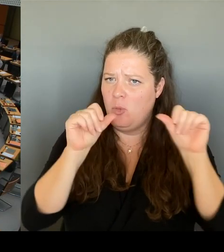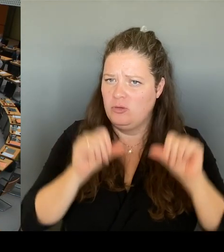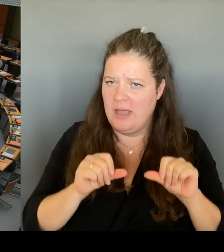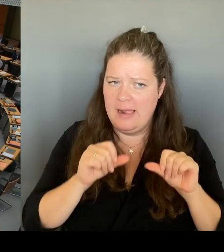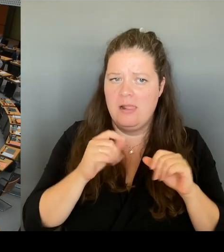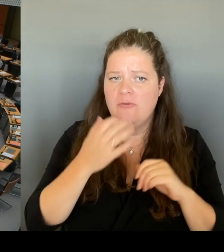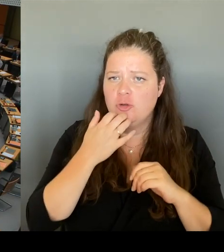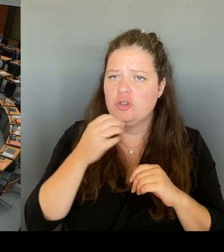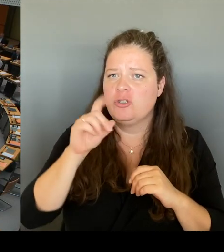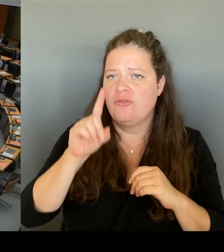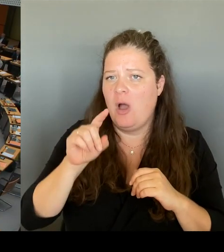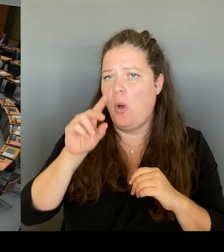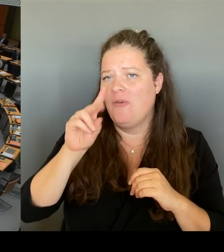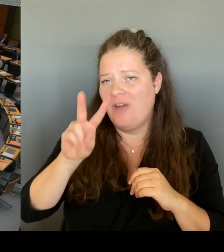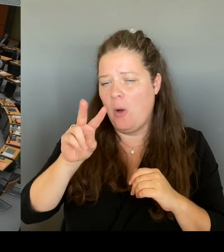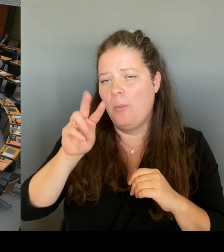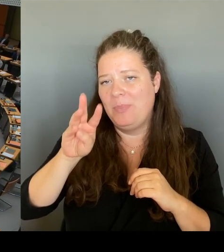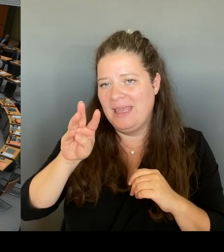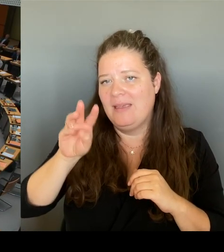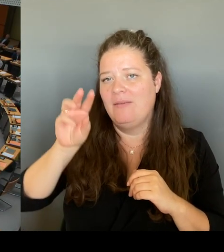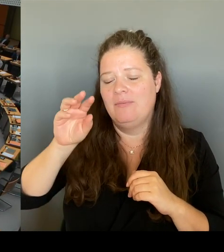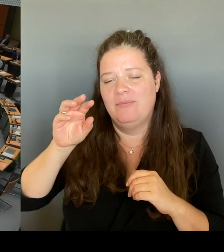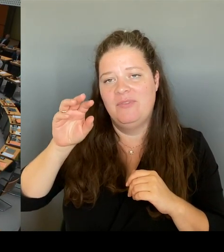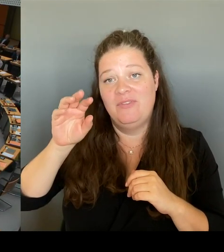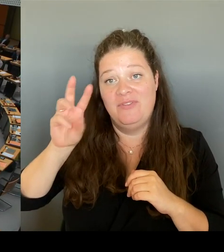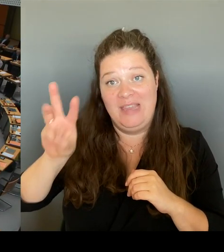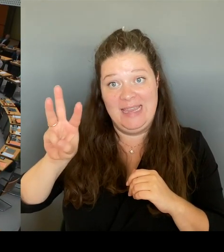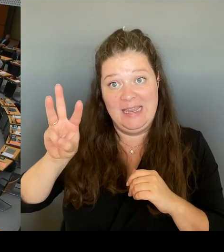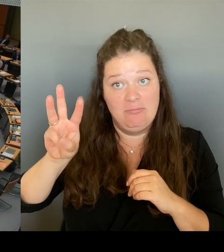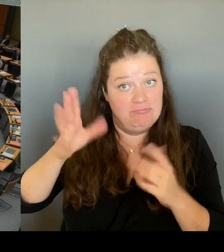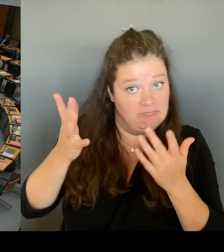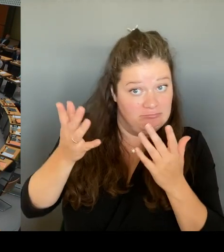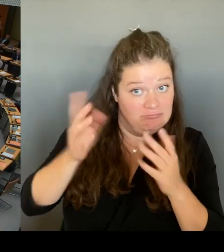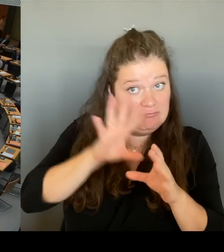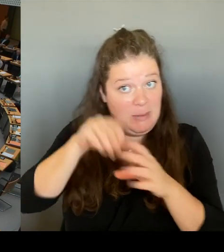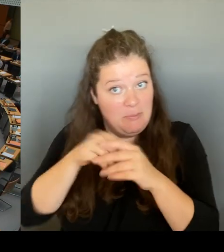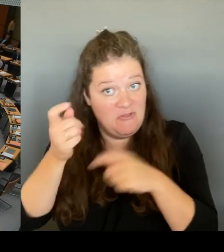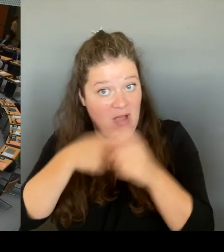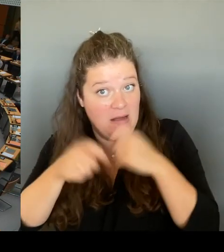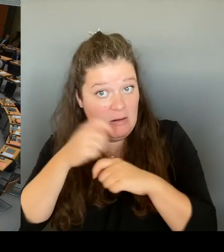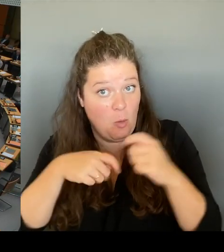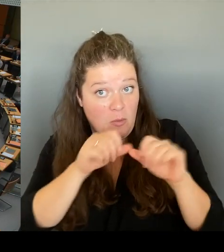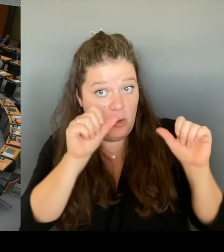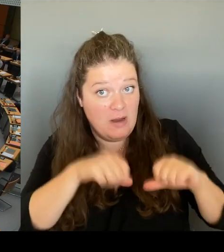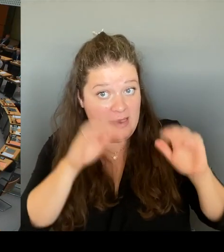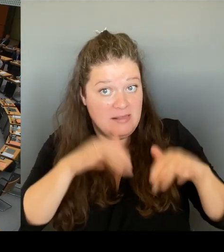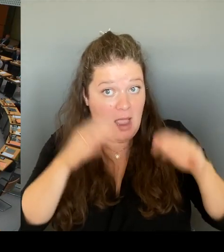Dann bitte ich Frau Senatorin Schreiner um die Beantwortung.(Rednerwechsel) Vielen Dank, Herr Präsident. Vielen Dank, Herr Abgeordneter.